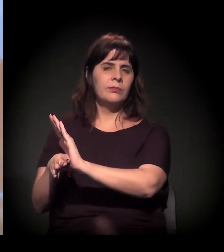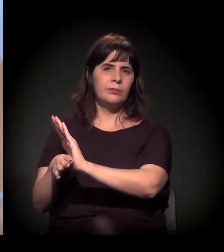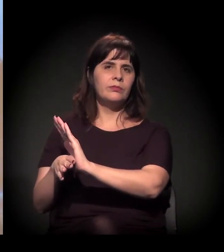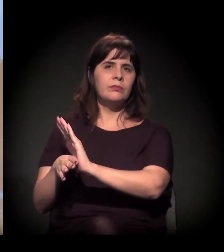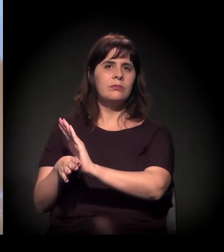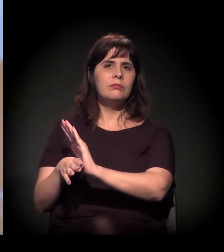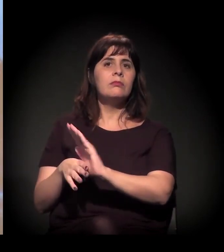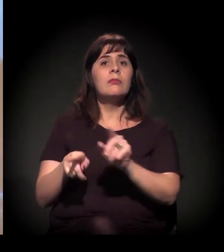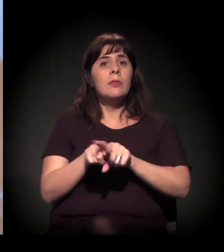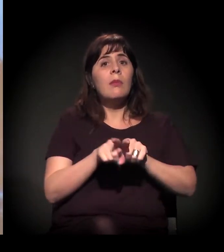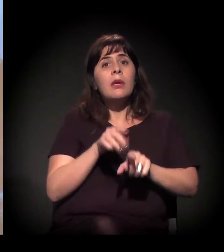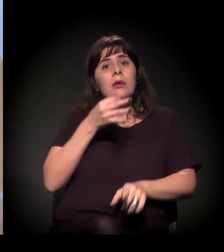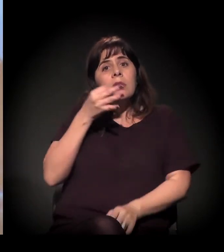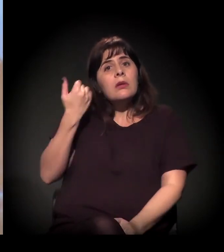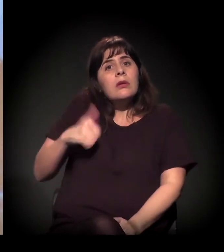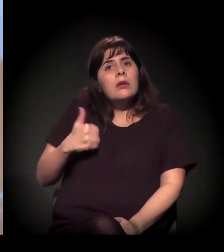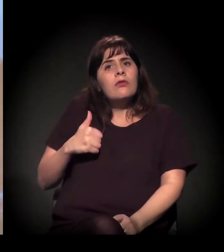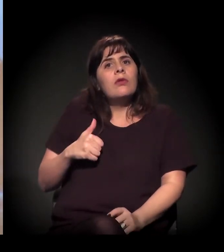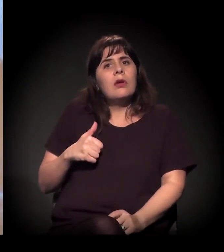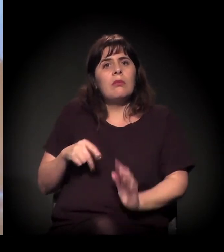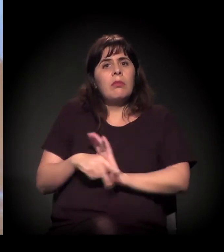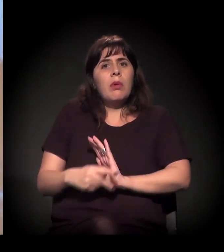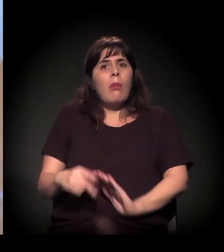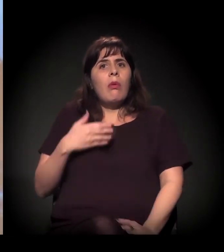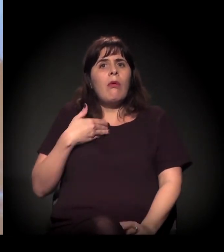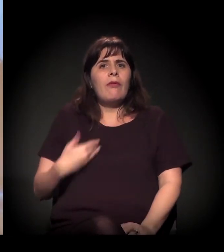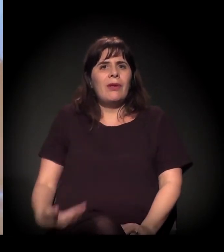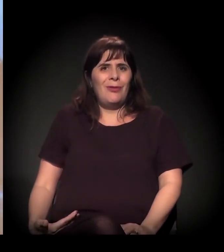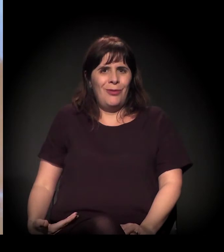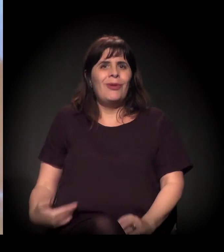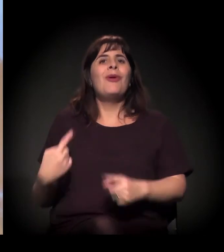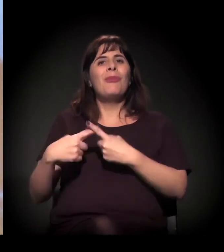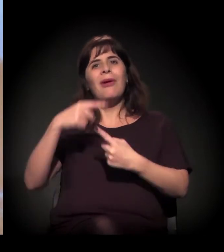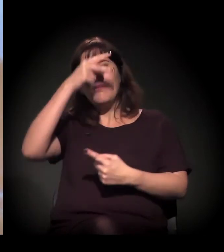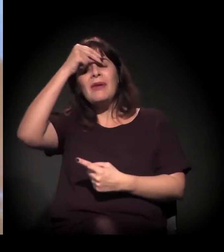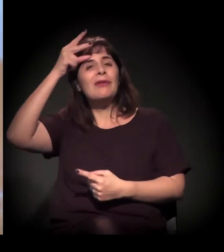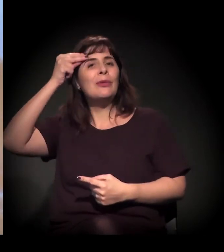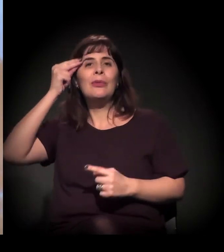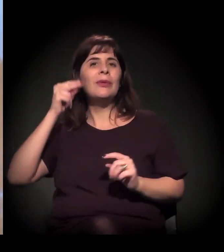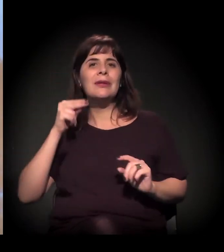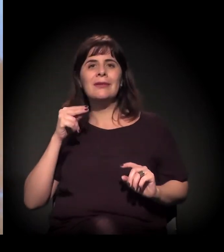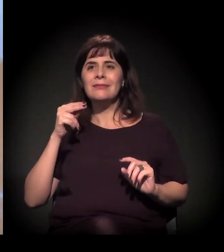dizendo que essa política que está sendo feita não visa às pessoas,